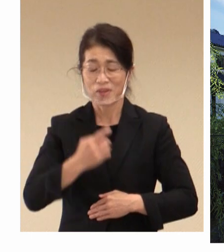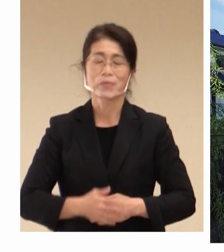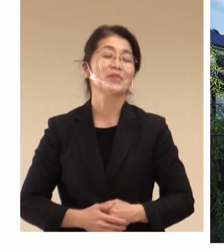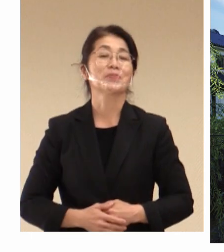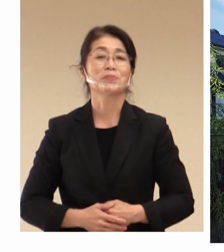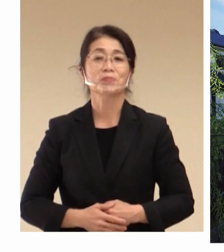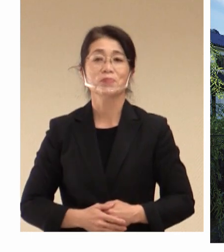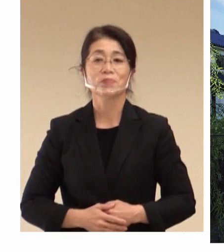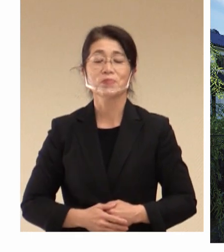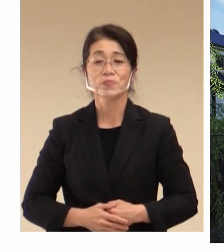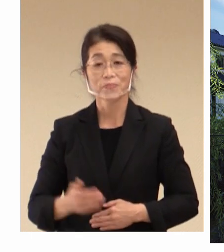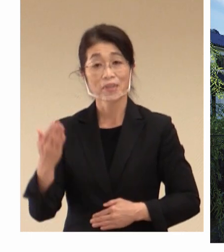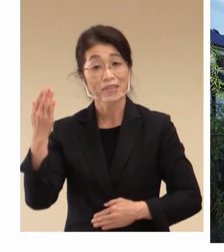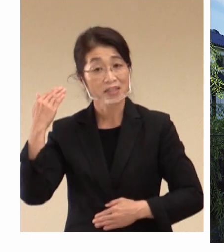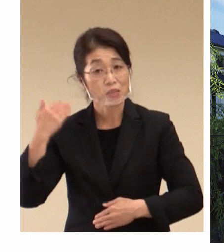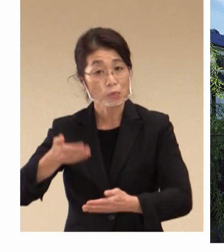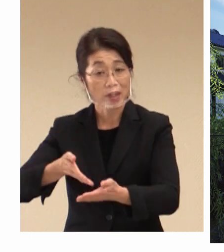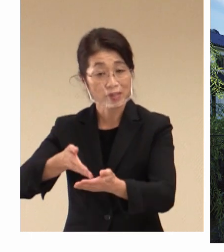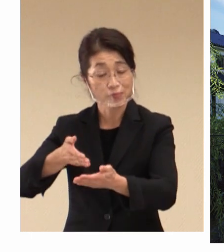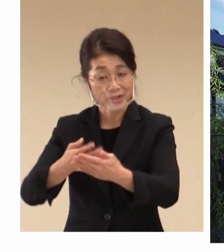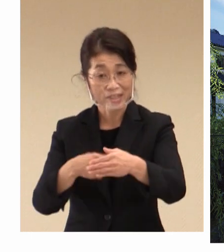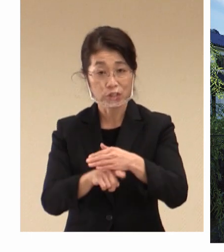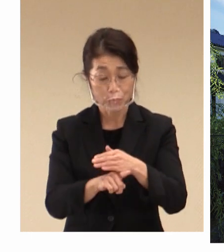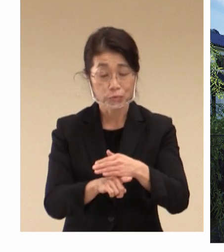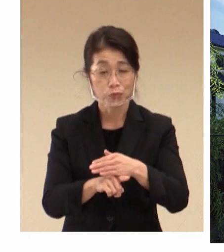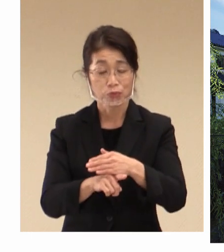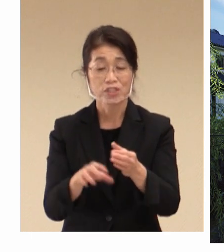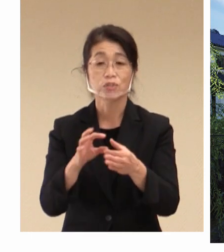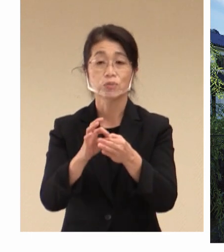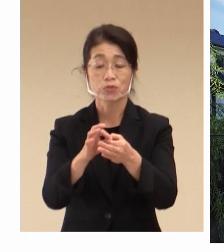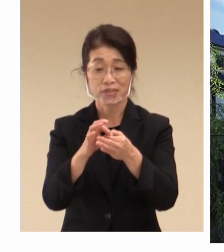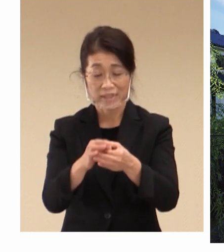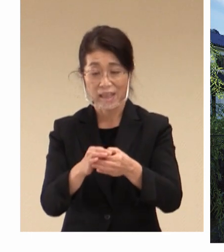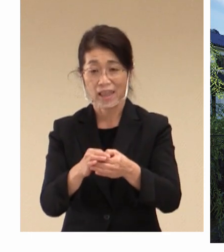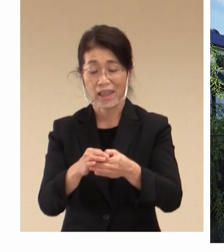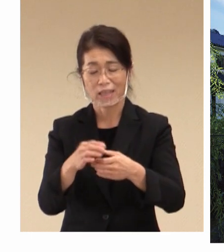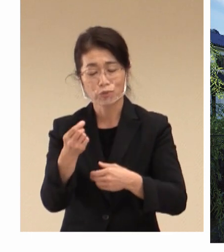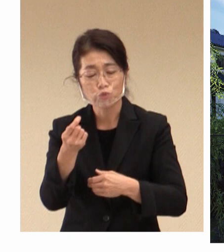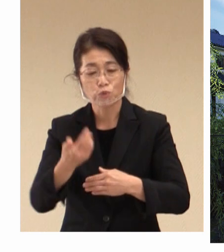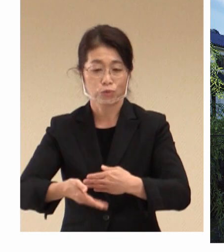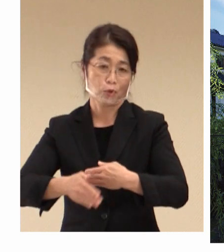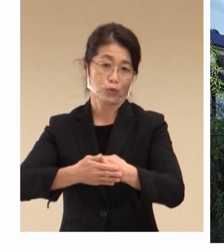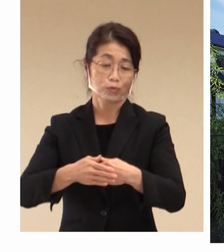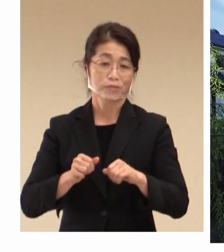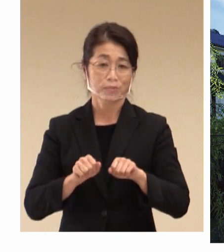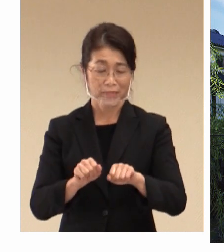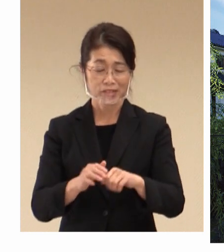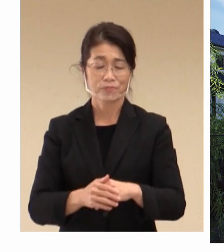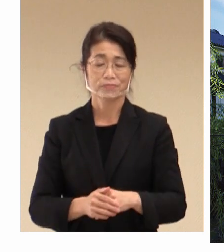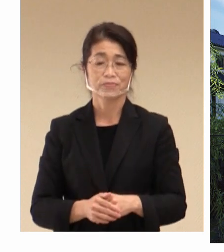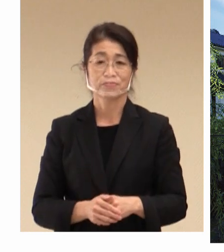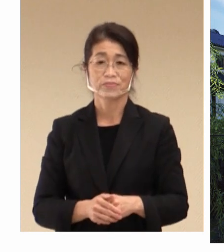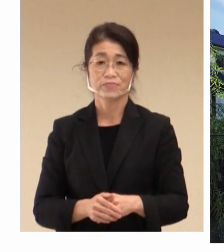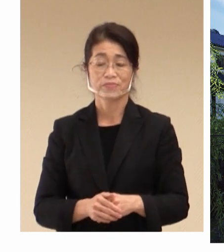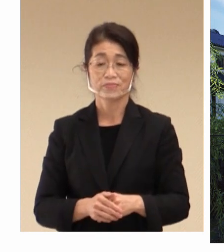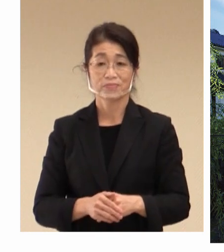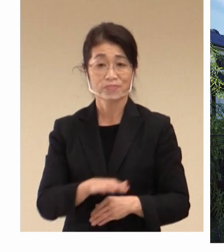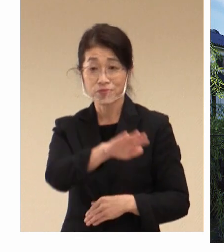先ほど申し上げた理由につきまして 少し 補足をさせていただきます。 ご存知のように